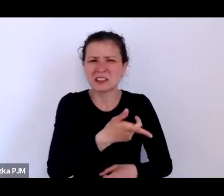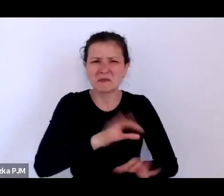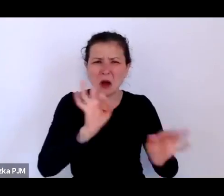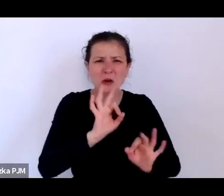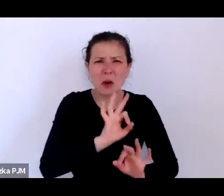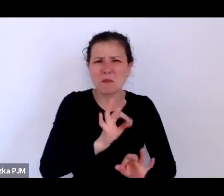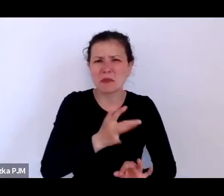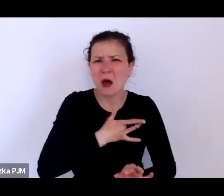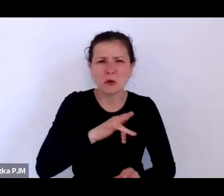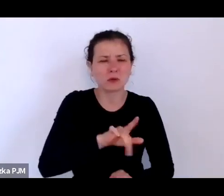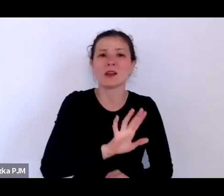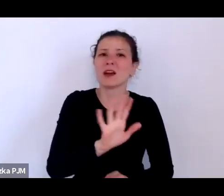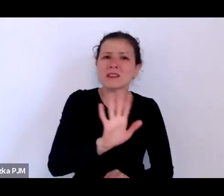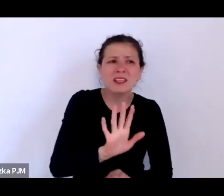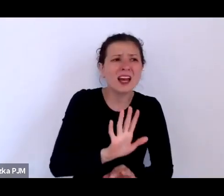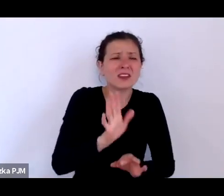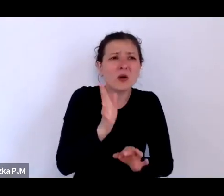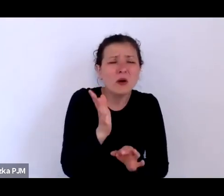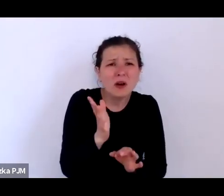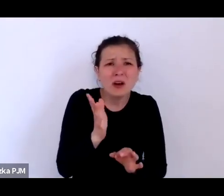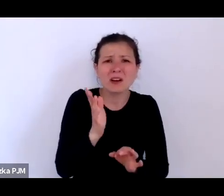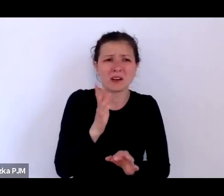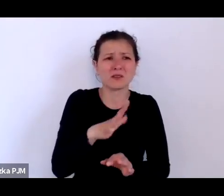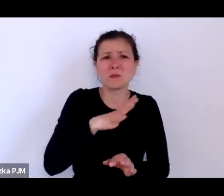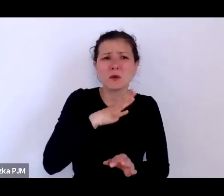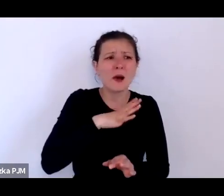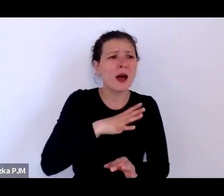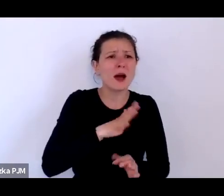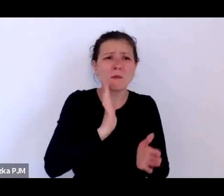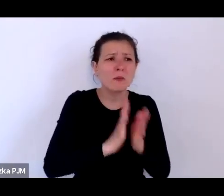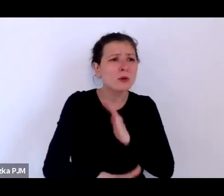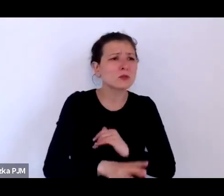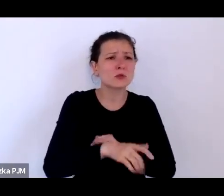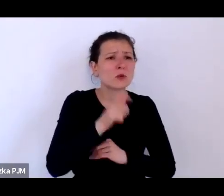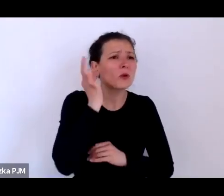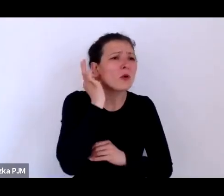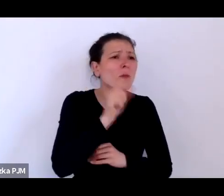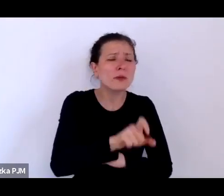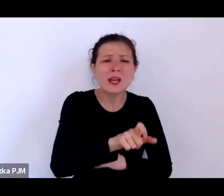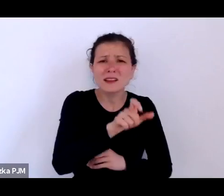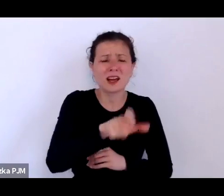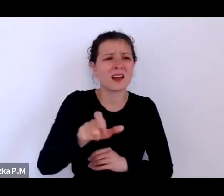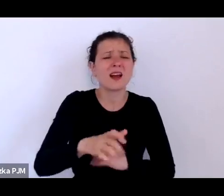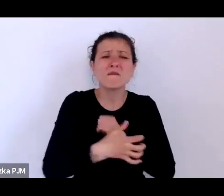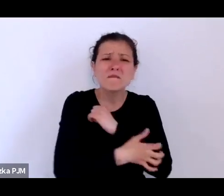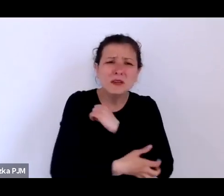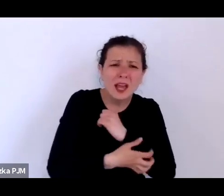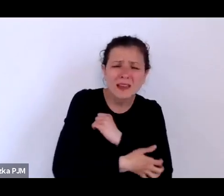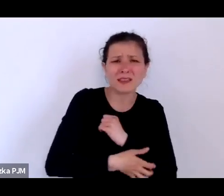W ogóle to też taka kategoria, którą zaproponował Pierre Bourdieu